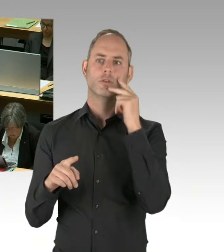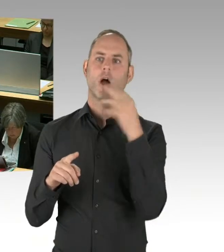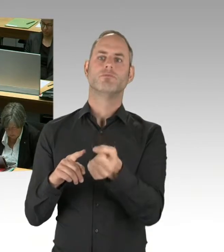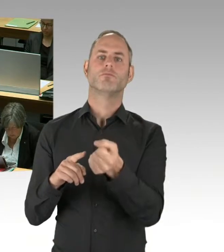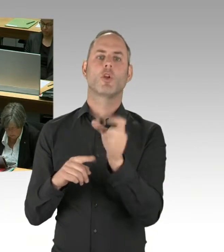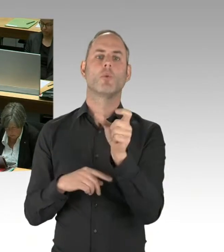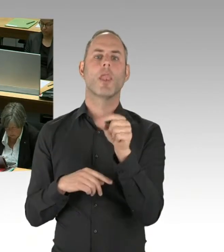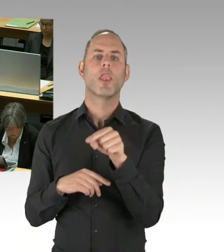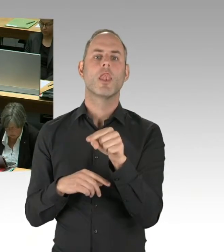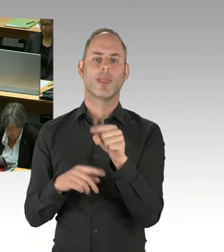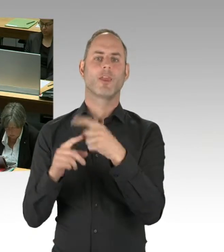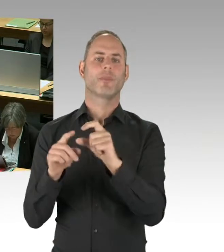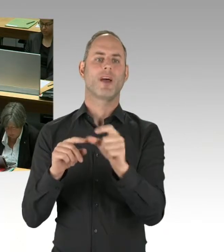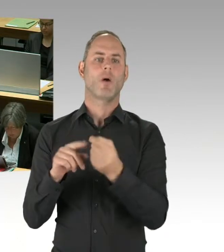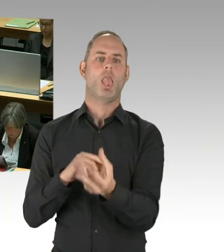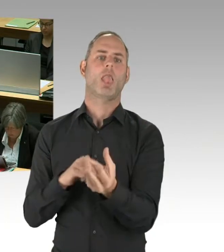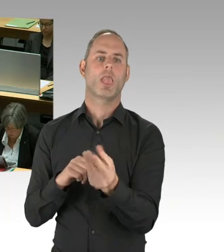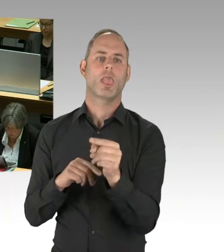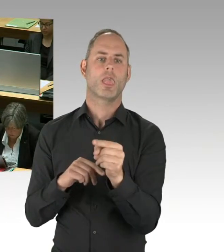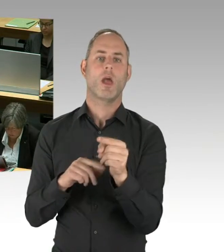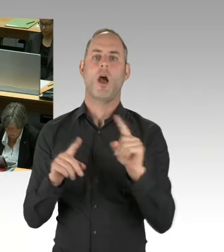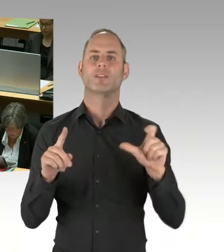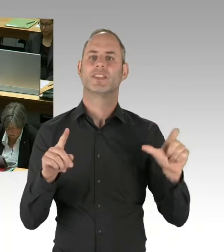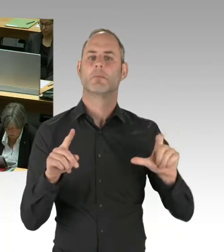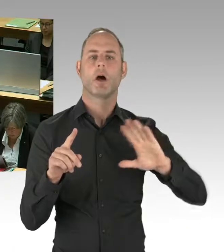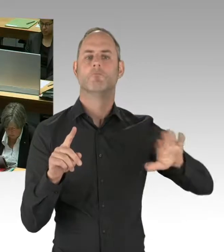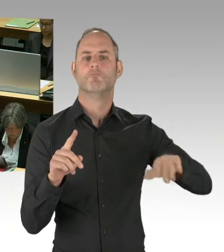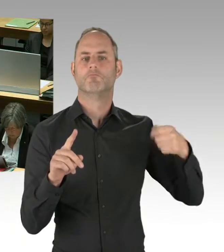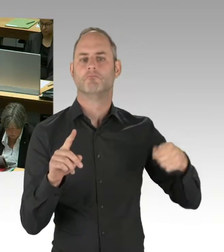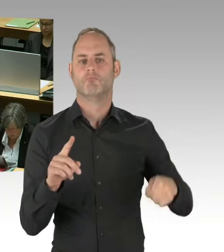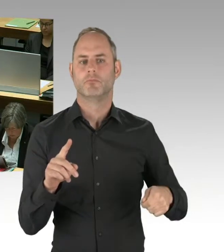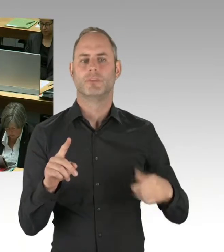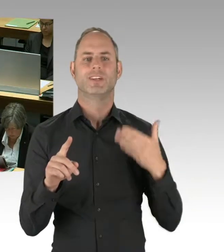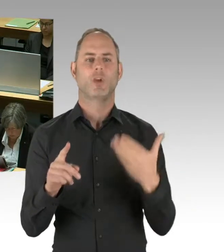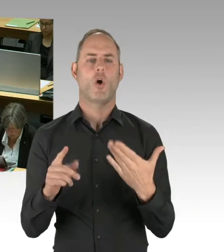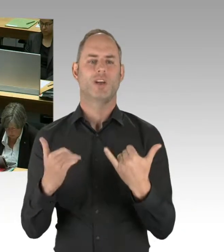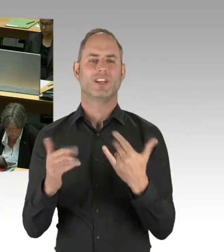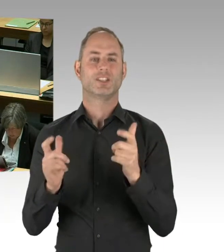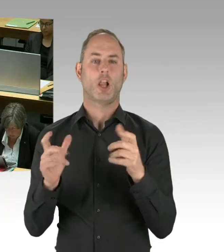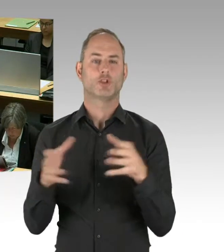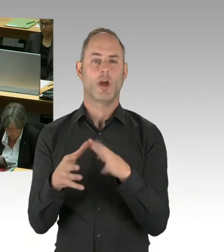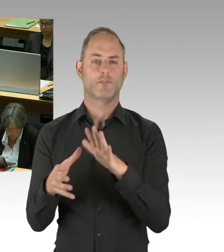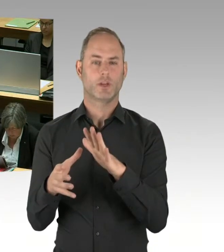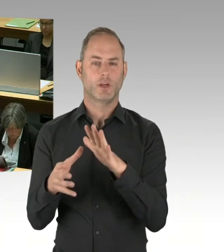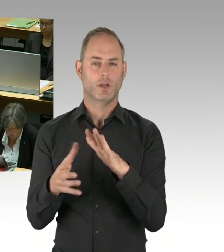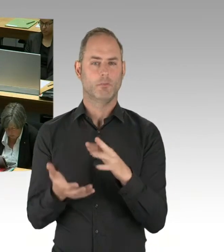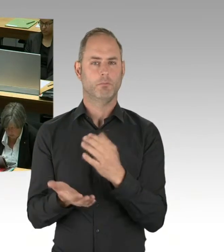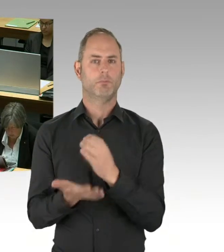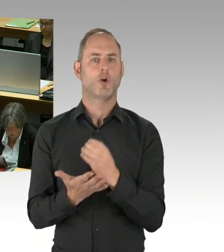haben sich nicht mit Ruhm bekleckert. Man hätte auch, gerade als international tätige Firma, durchaus auf die Idee kommen können,